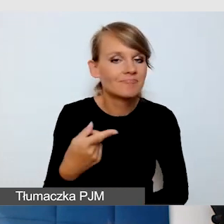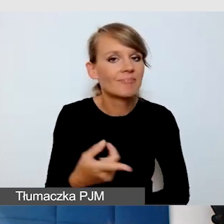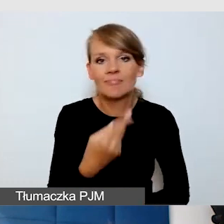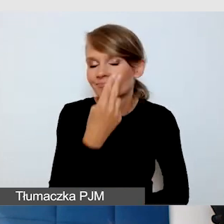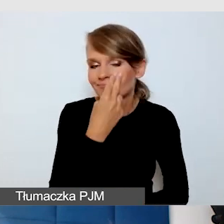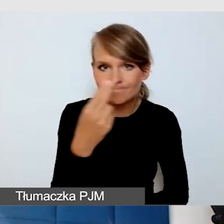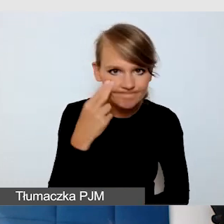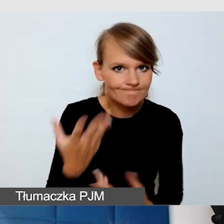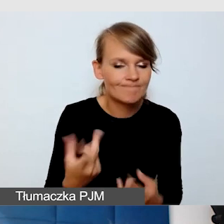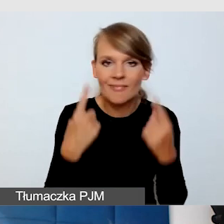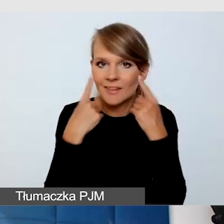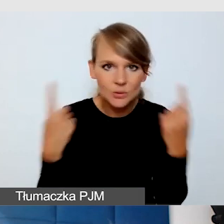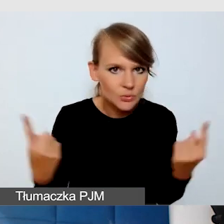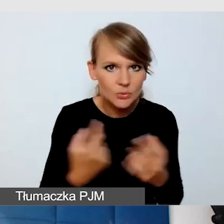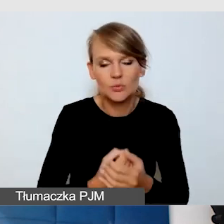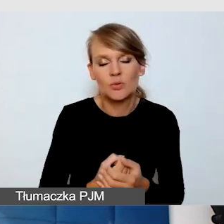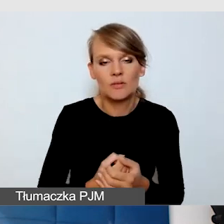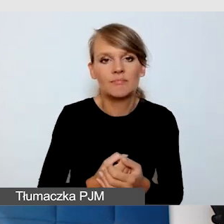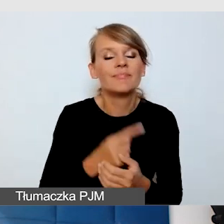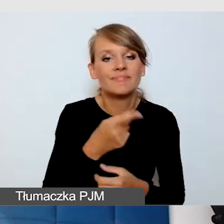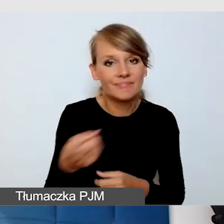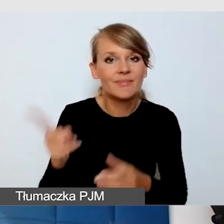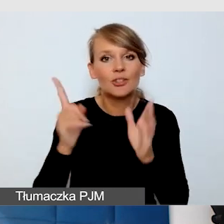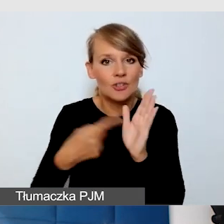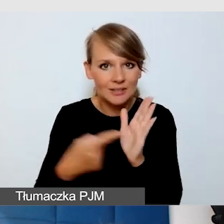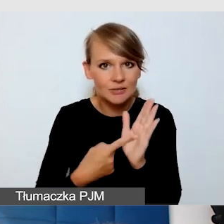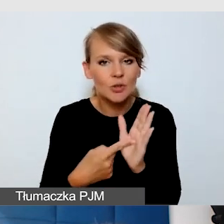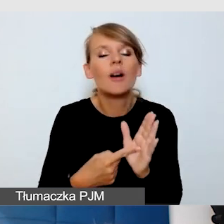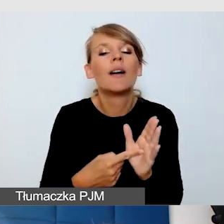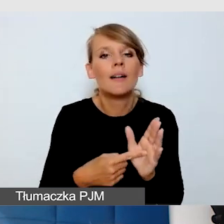One często potrzebują również się wspierać tym,